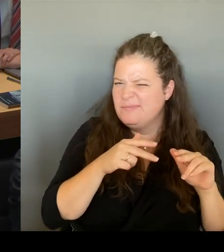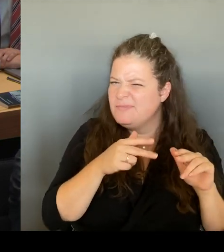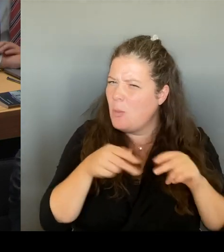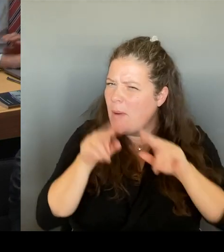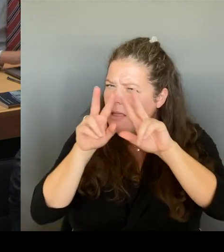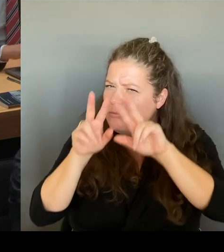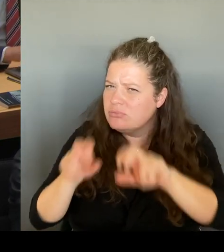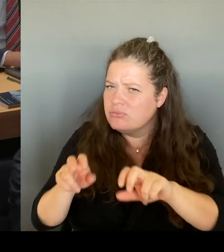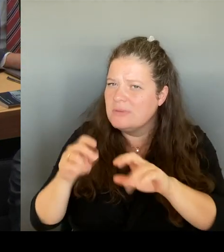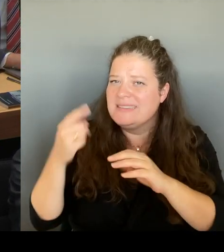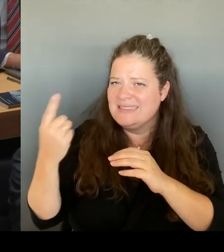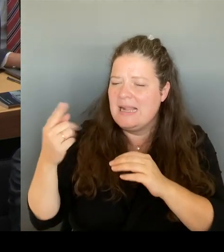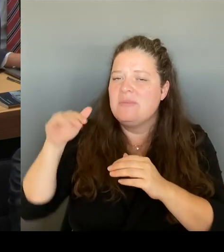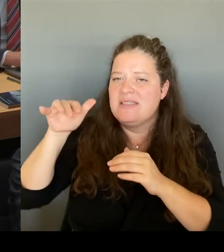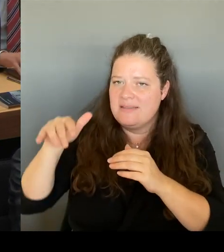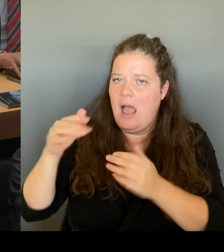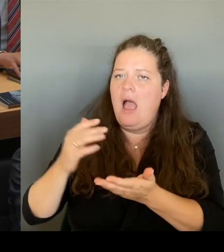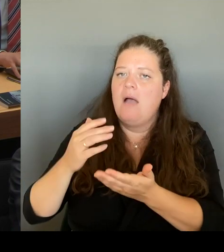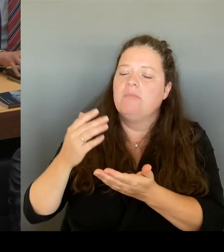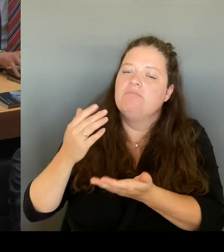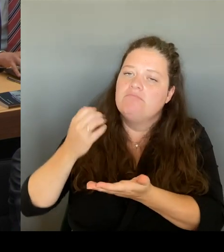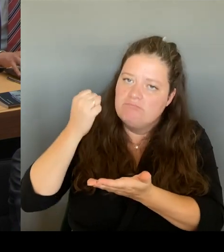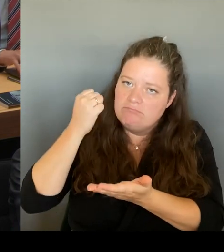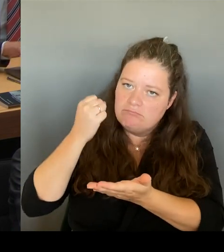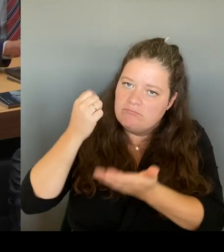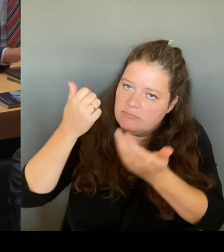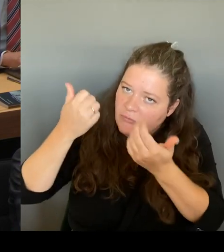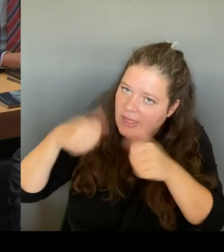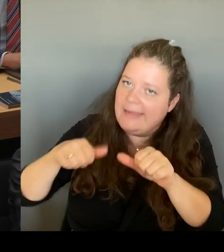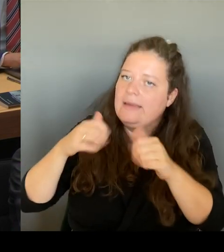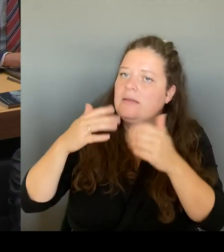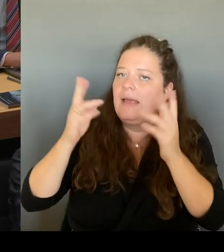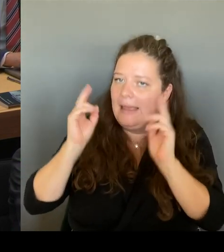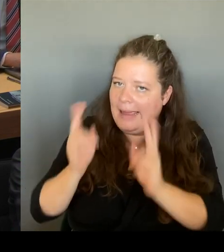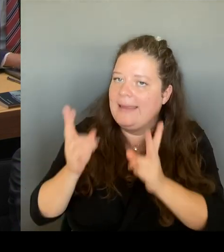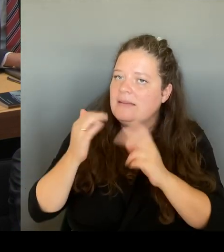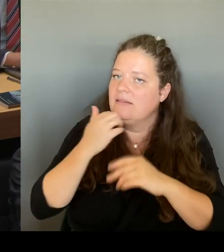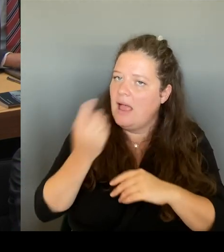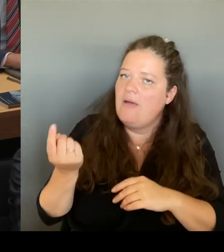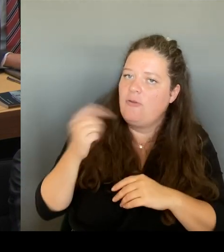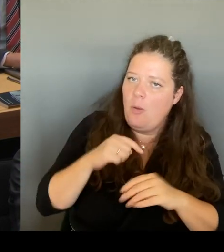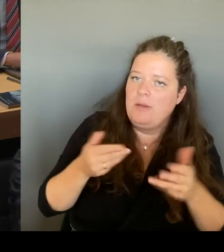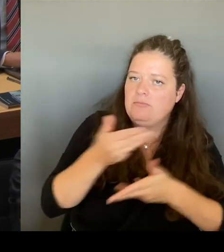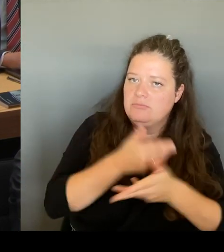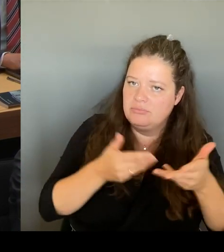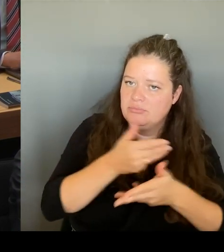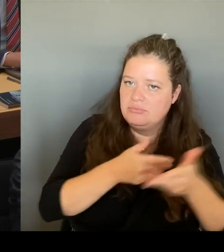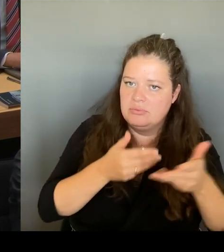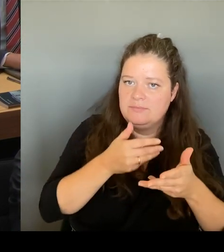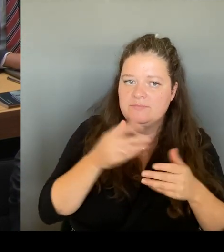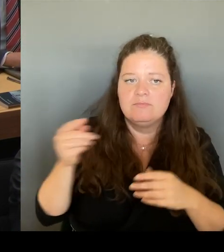Er hat gesagt, das bis Ende 2024 der aktuelle Eigentümer